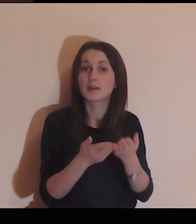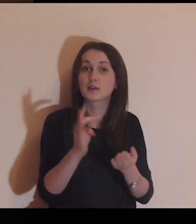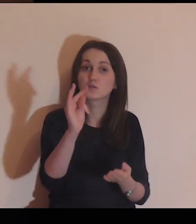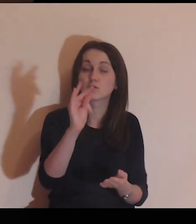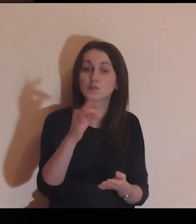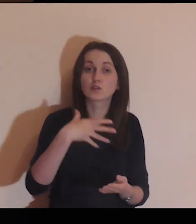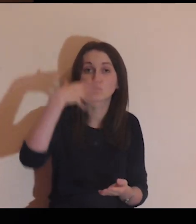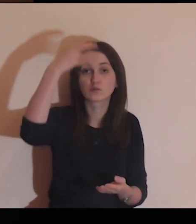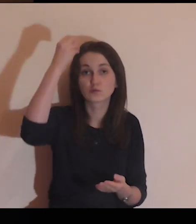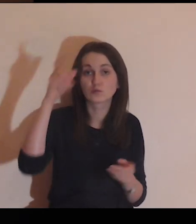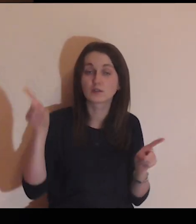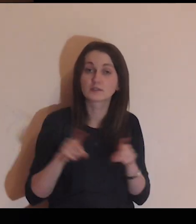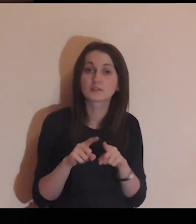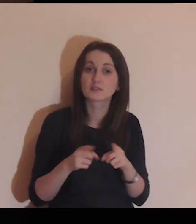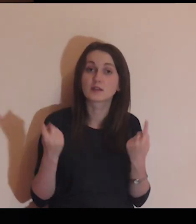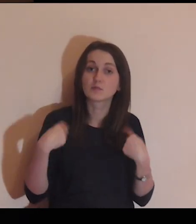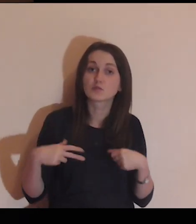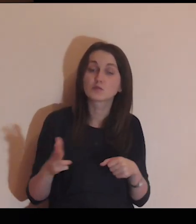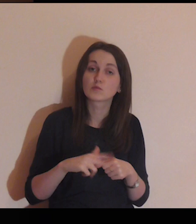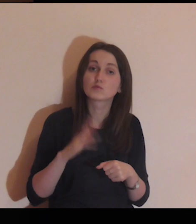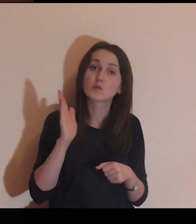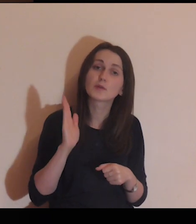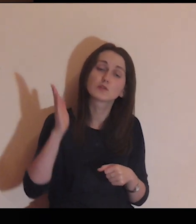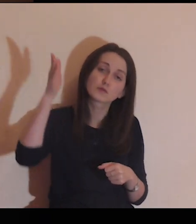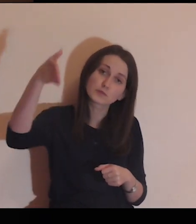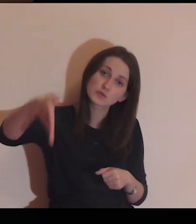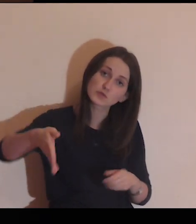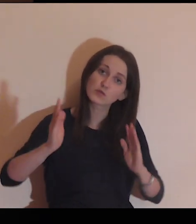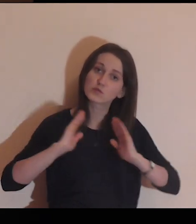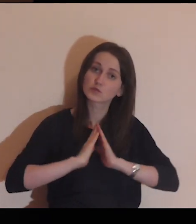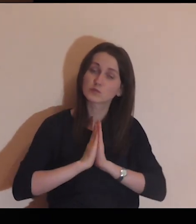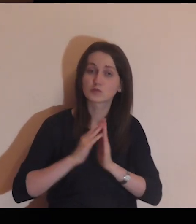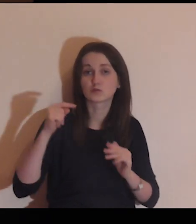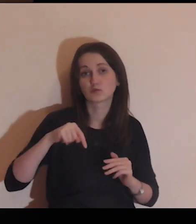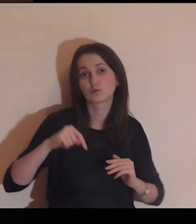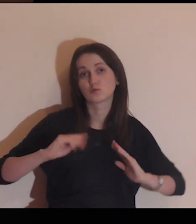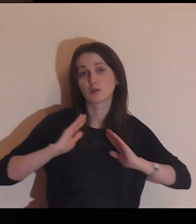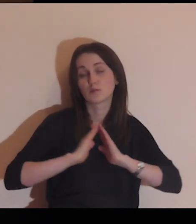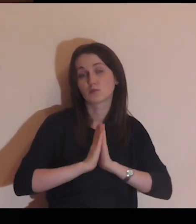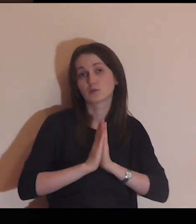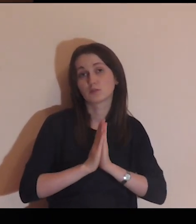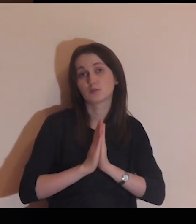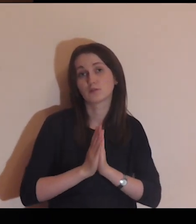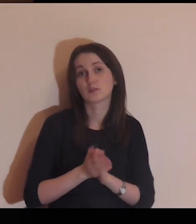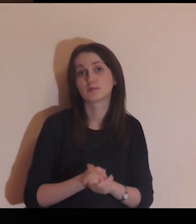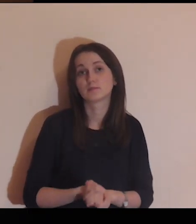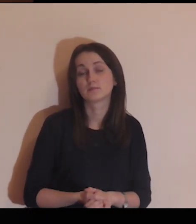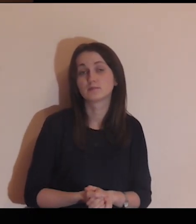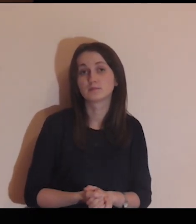Daj swojego Ducha także tym, którzy będą się modlić w przyszłości tą medytacją.